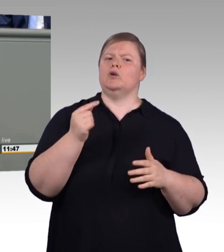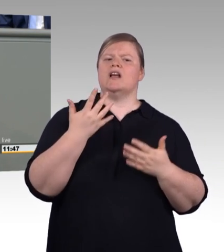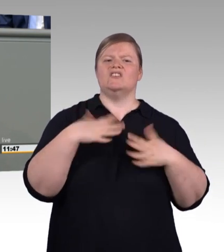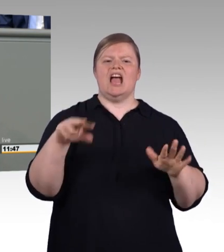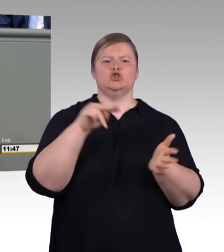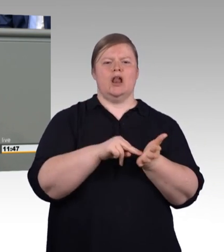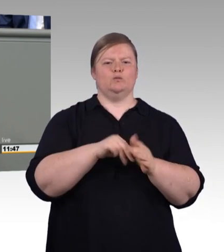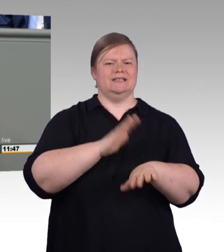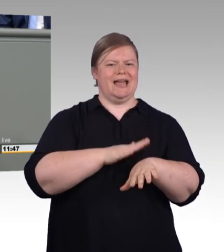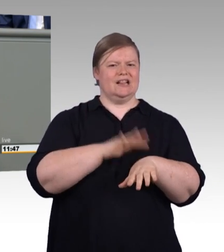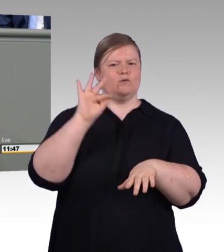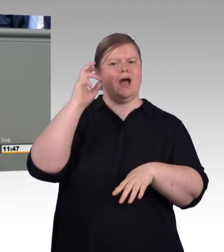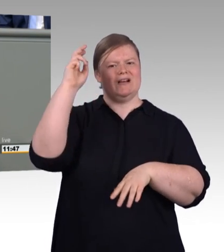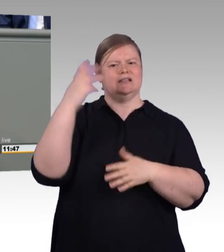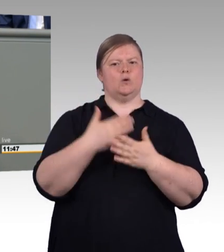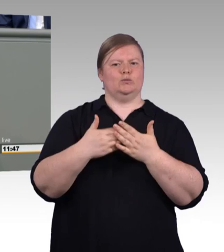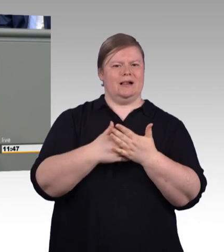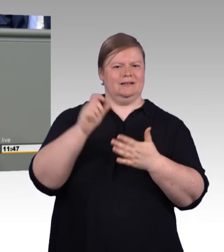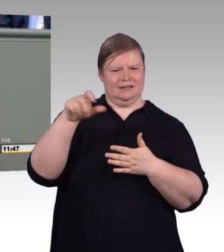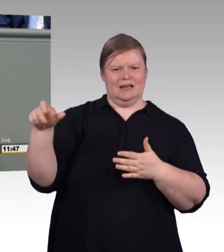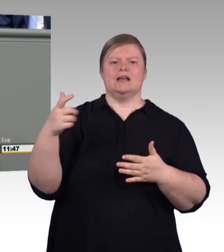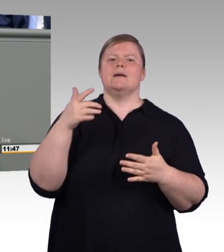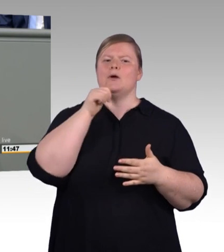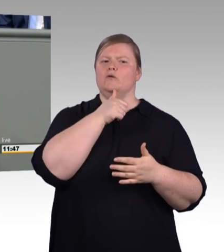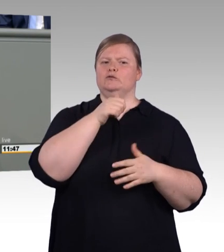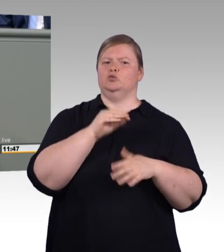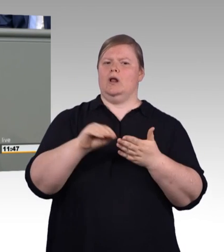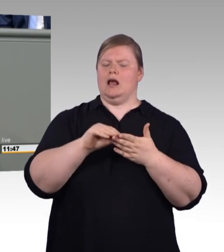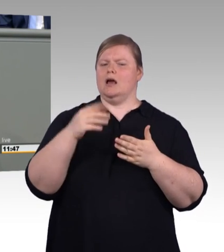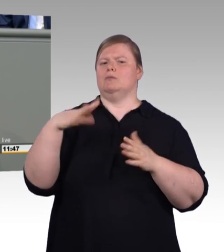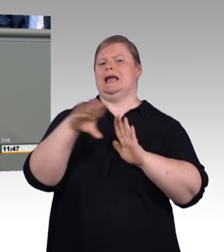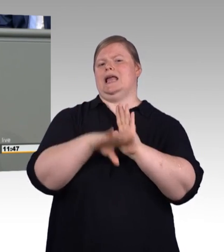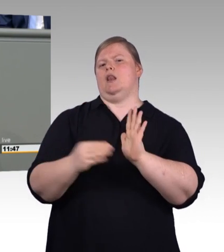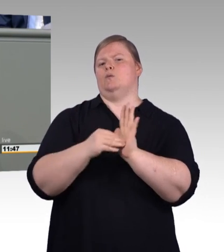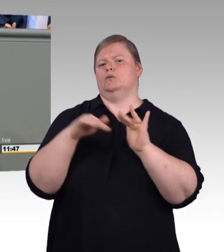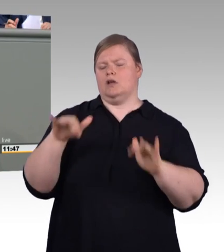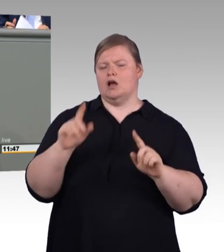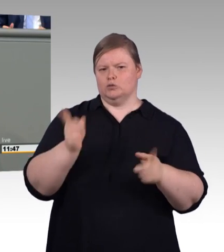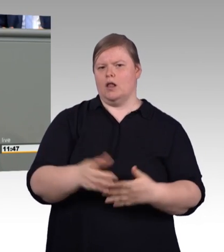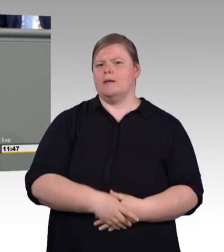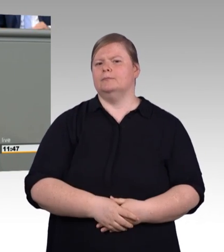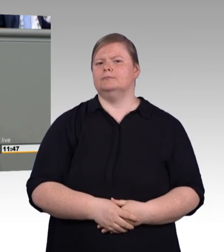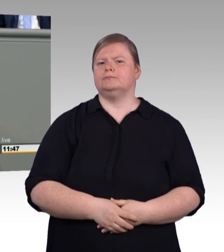durch Aufweichung unserer Standards kompensiert werden, man muss sich schon mit den Ursachen des Problems beschäftigen.